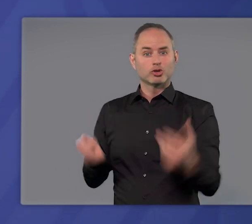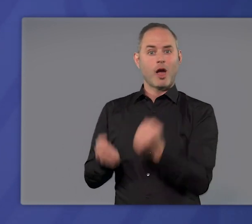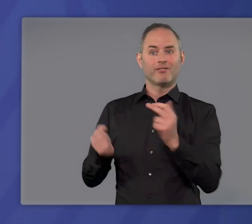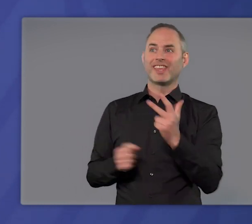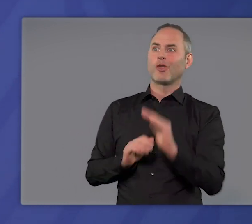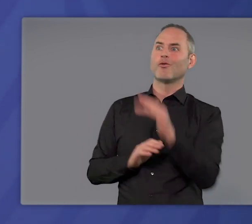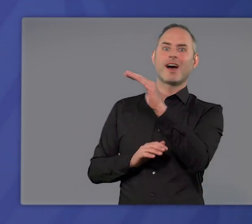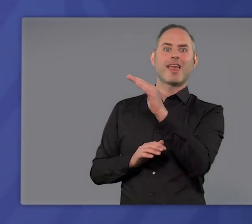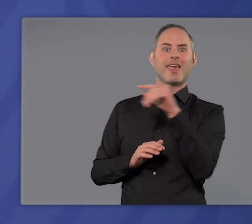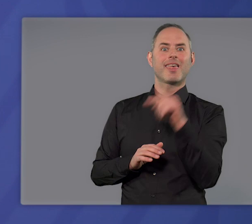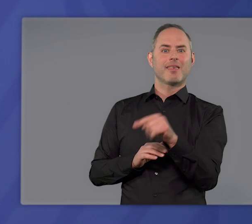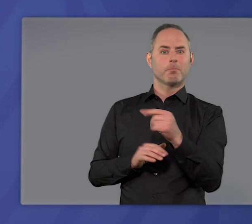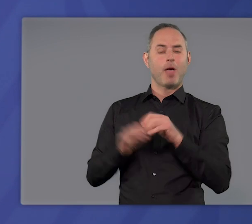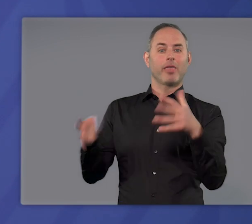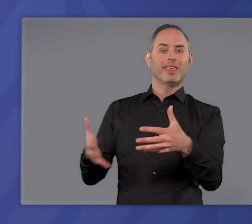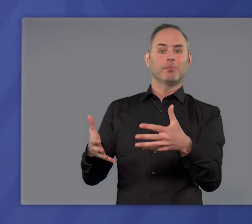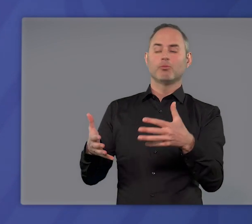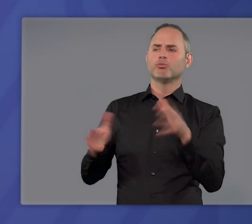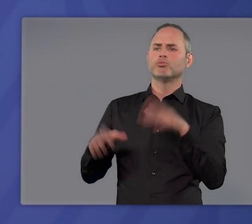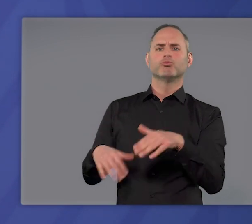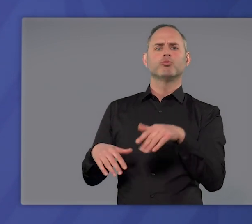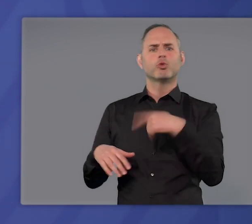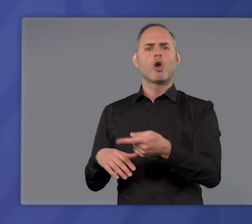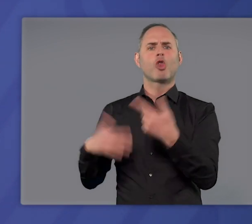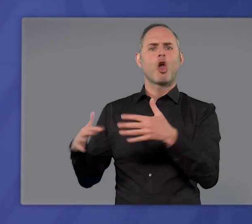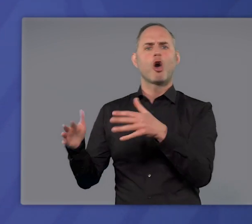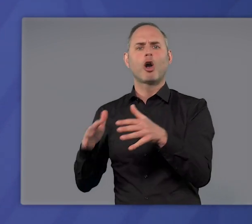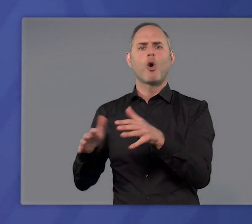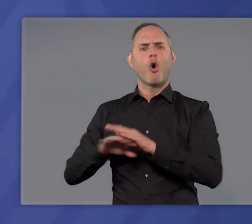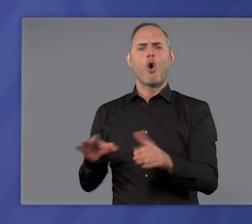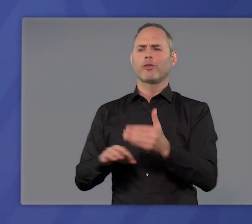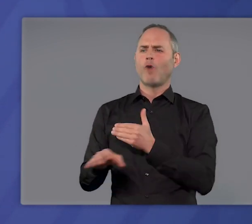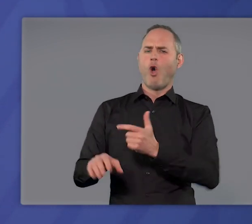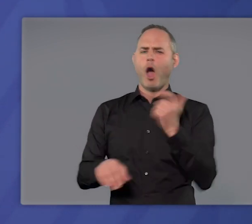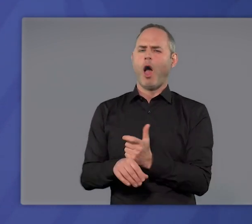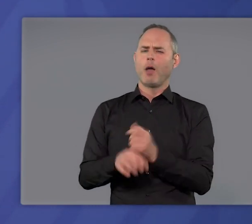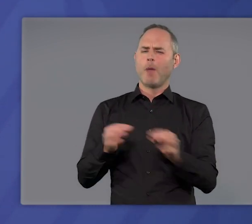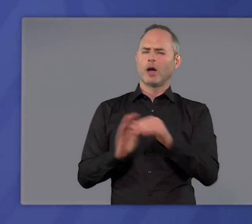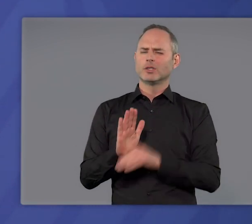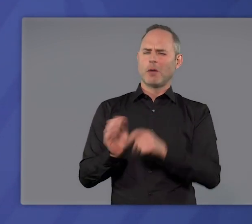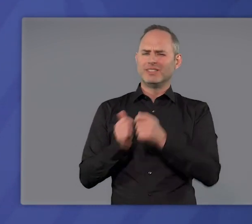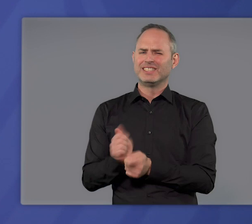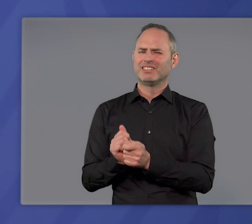die dritte Welle der Pandemie zu brechen und dann Lockerungen vorzunehmen, hat das ohne vorher harte Maßnahmen